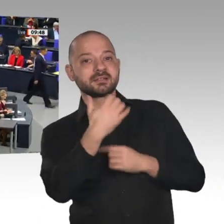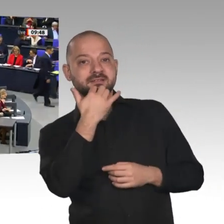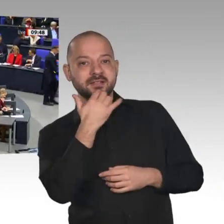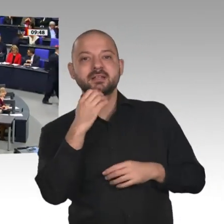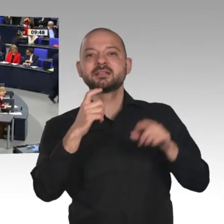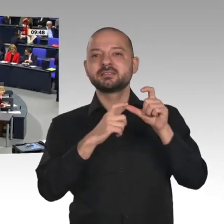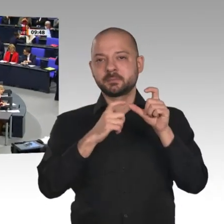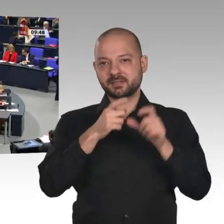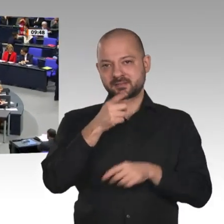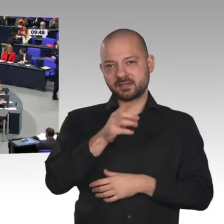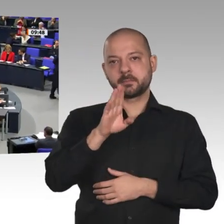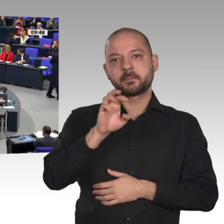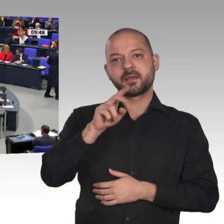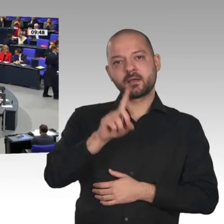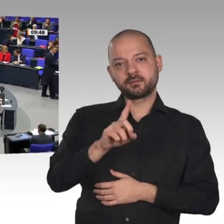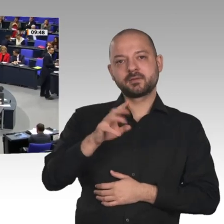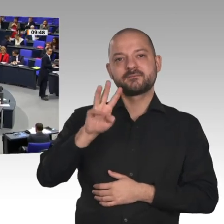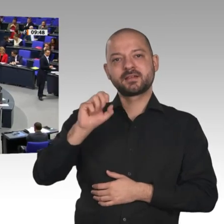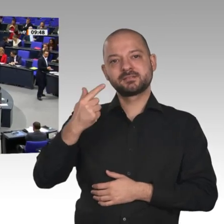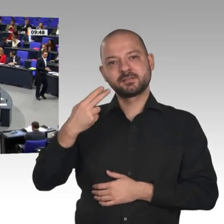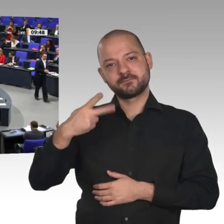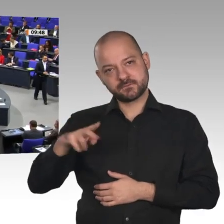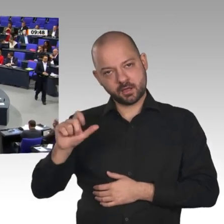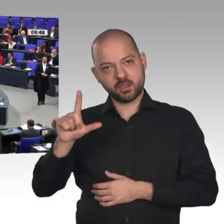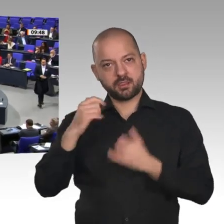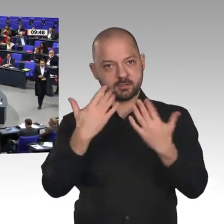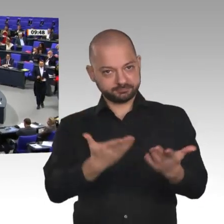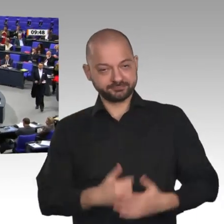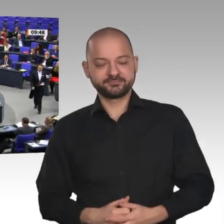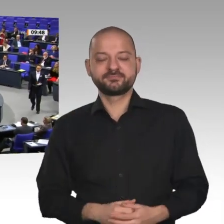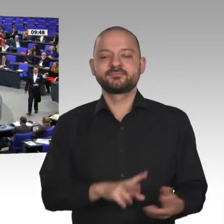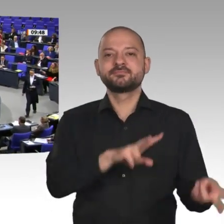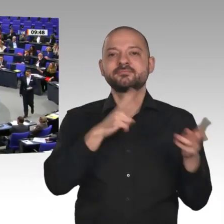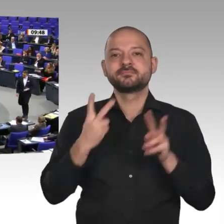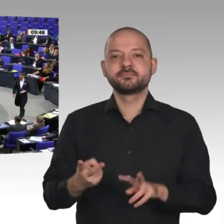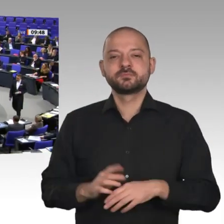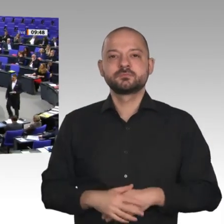Sehr geehrter Herr Präsident! Liebe Kolleginnen und Kollegen! Meine sehr verehrten Damen und Herren!